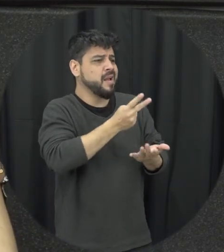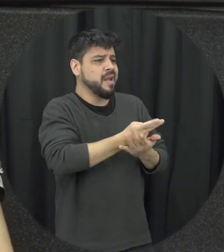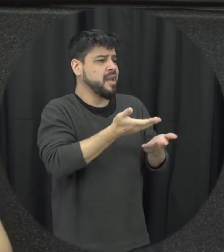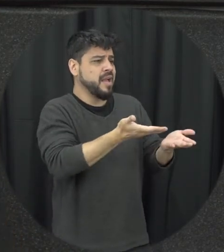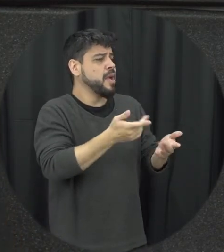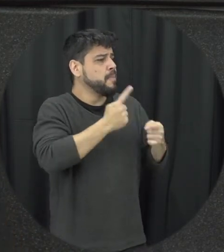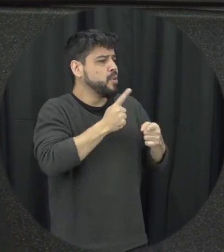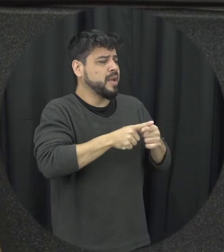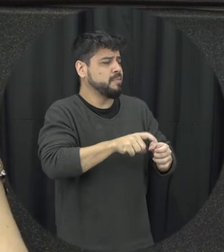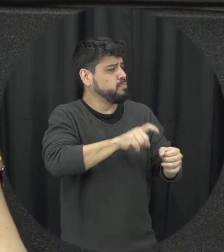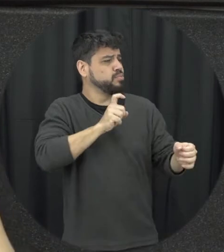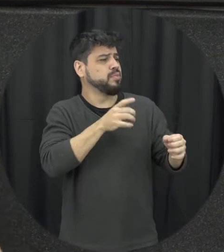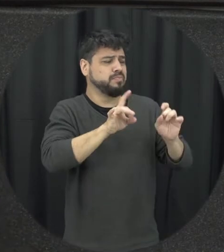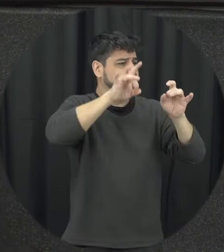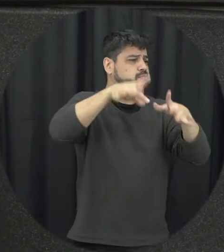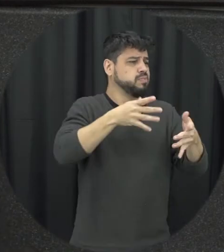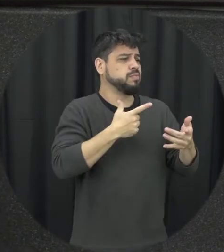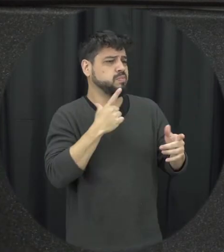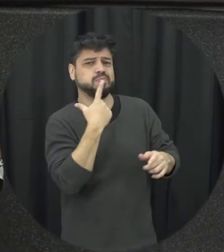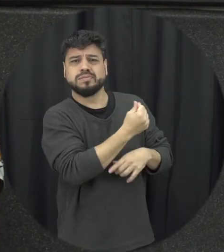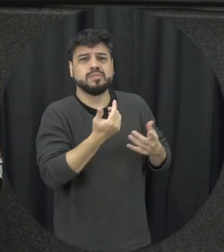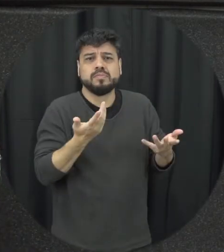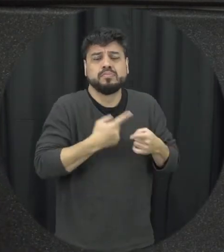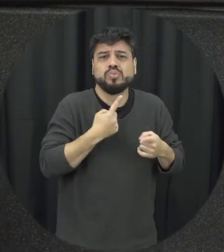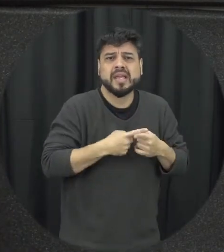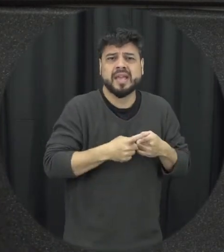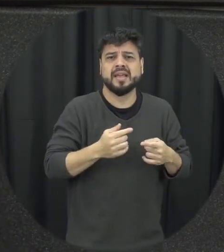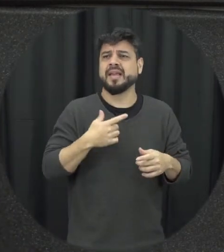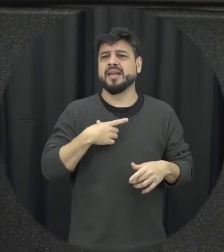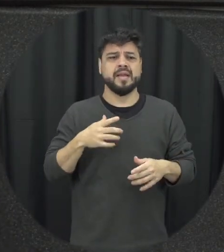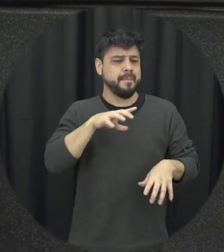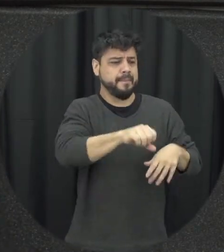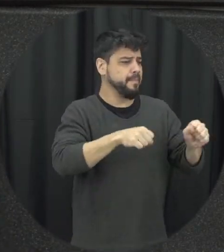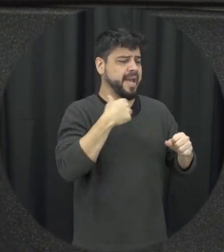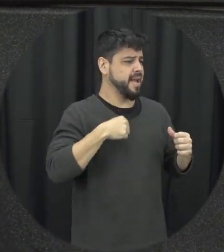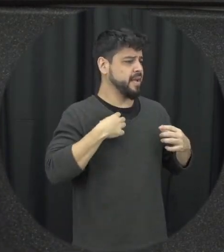situação porque ela não sai então não vai embora né porque simplesmente não pega ali sacolinha